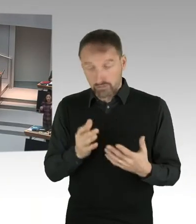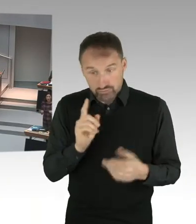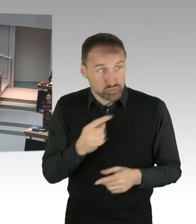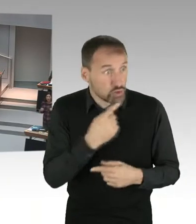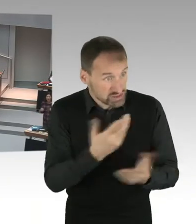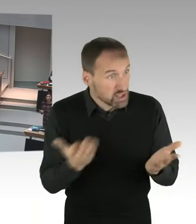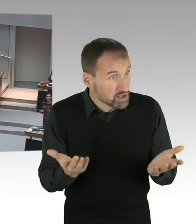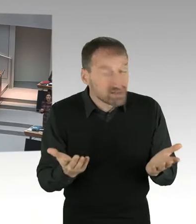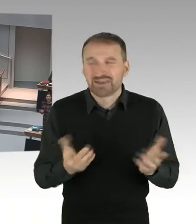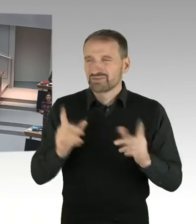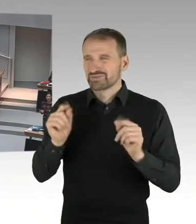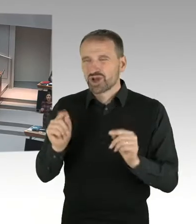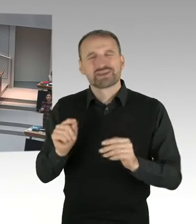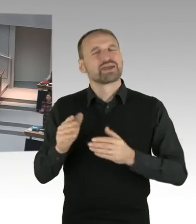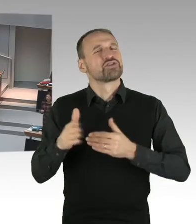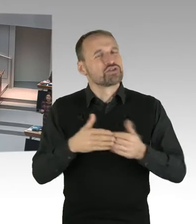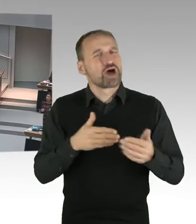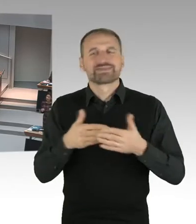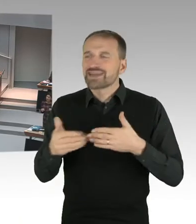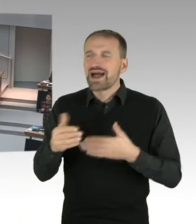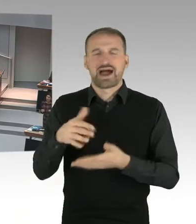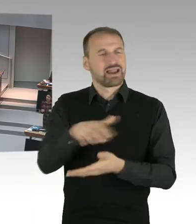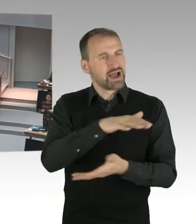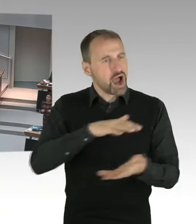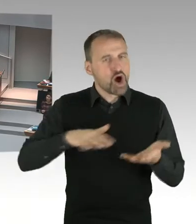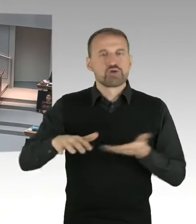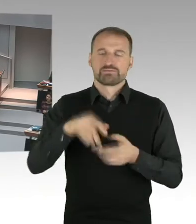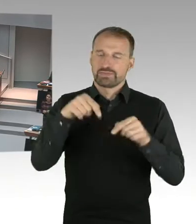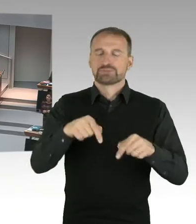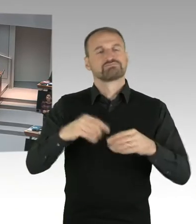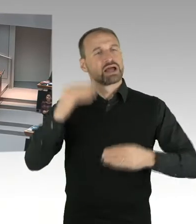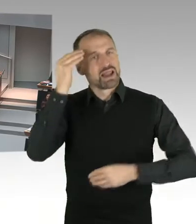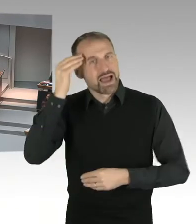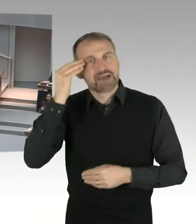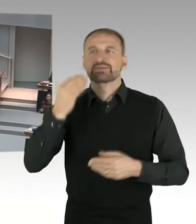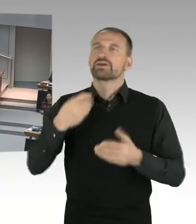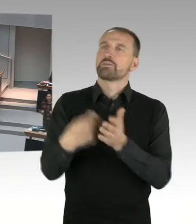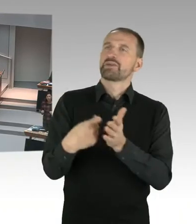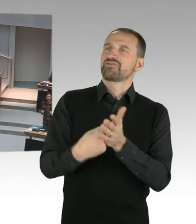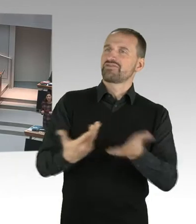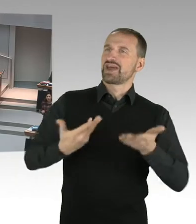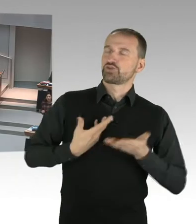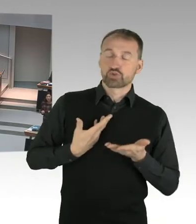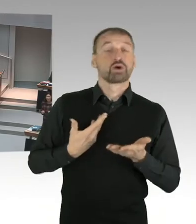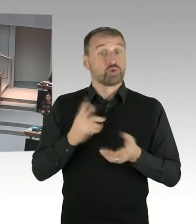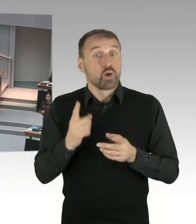Und sich auch neutral mit Religionen auseinanderzusetzen und einer eigenen Auffassung zu folgen. Und wie ist das denn?